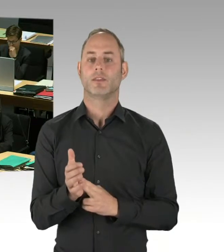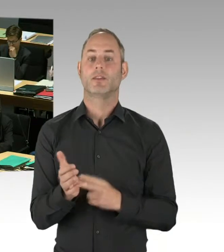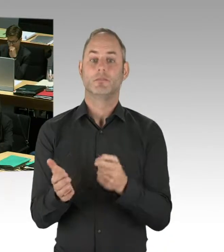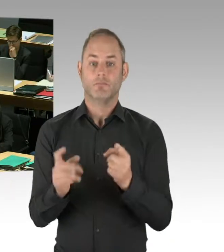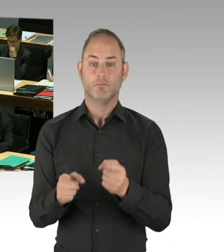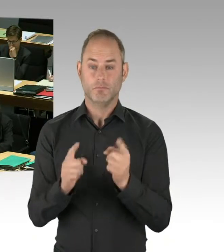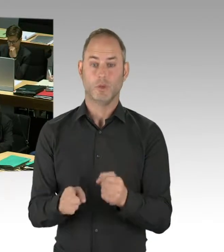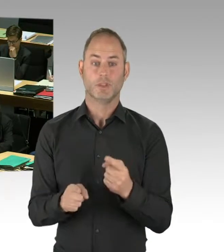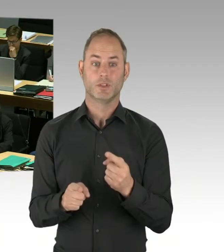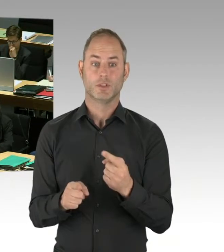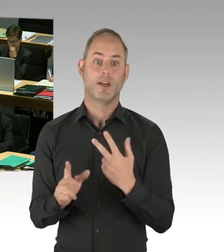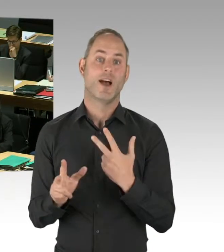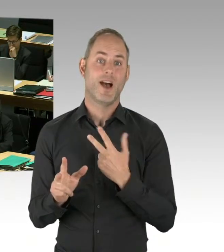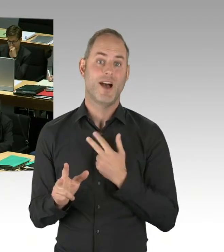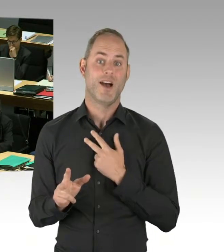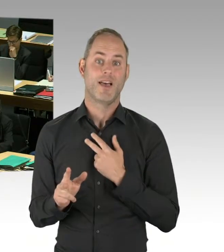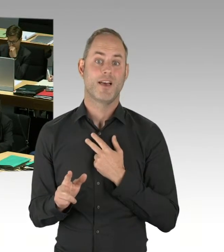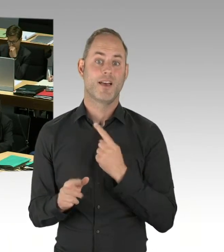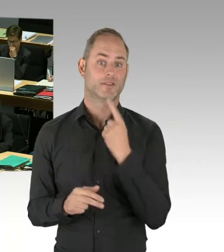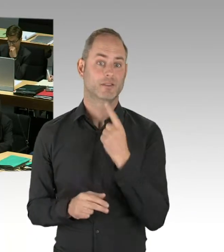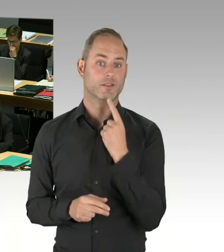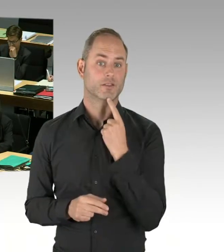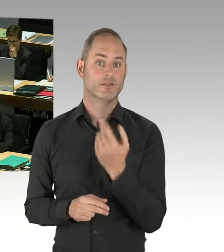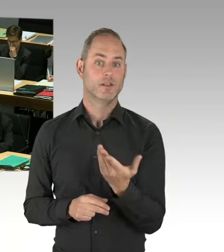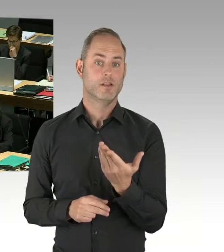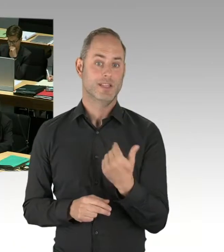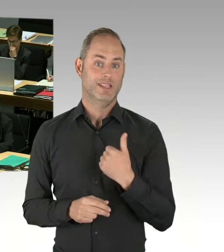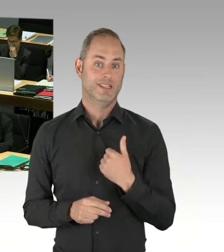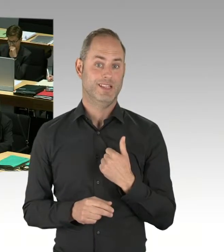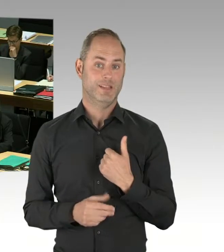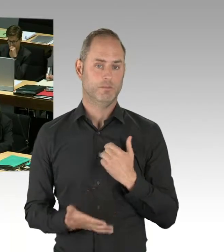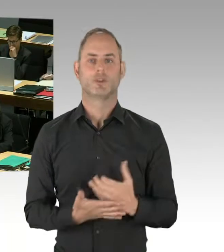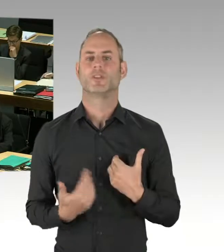Und wenn Sie nein sagen, sagen Sie eine Unwahrheit.